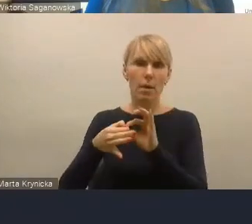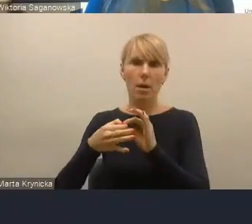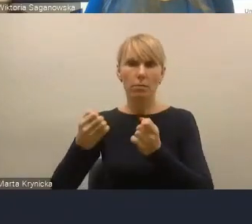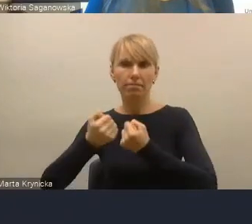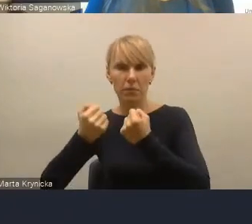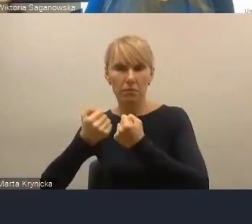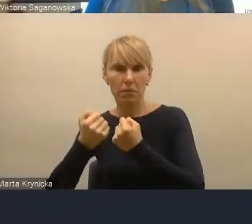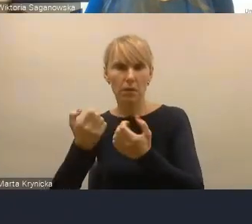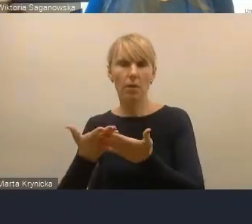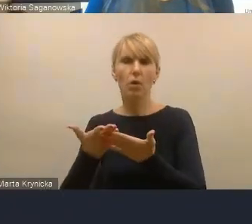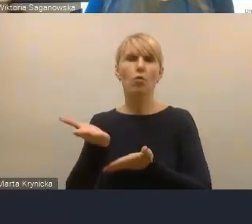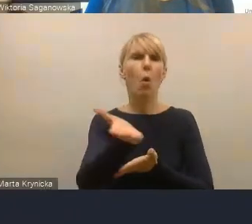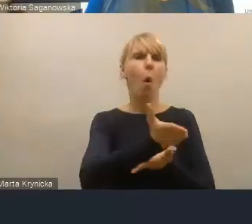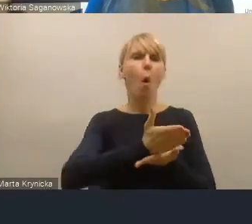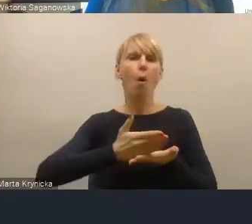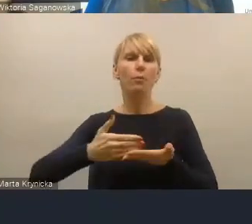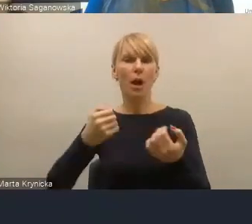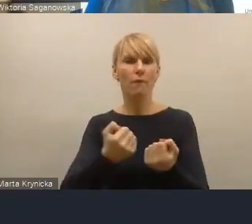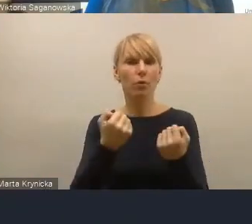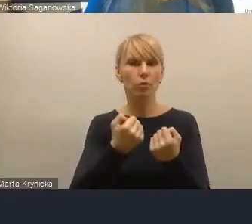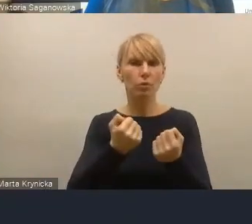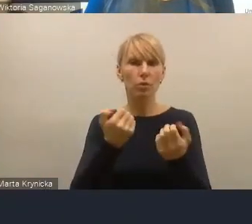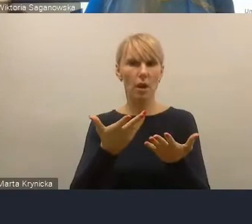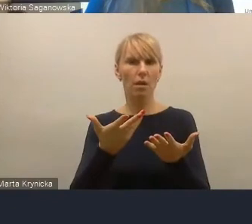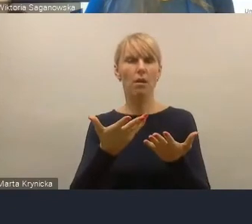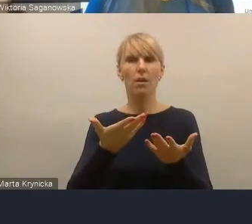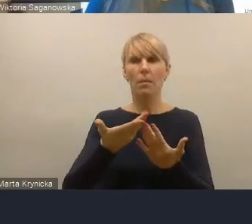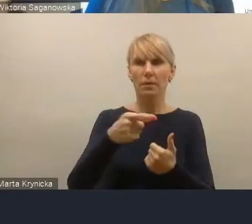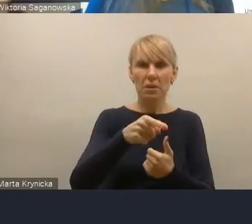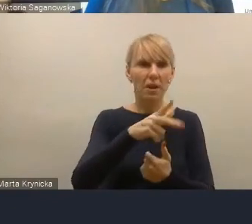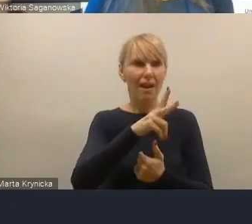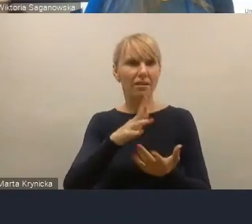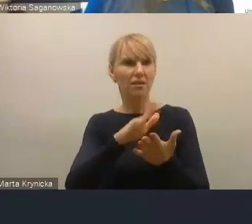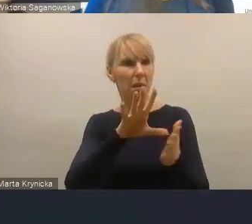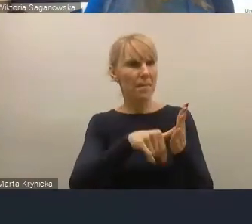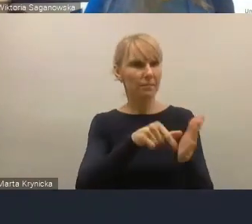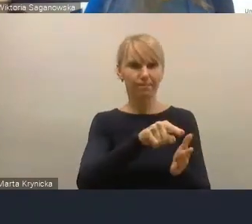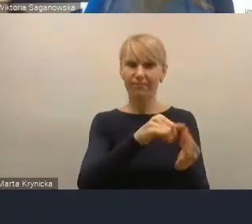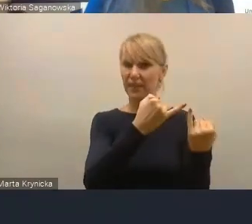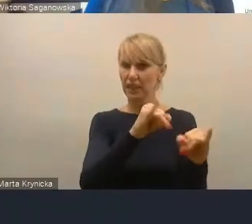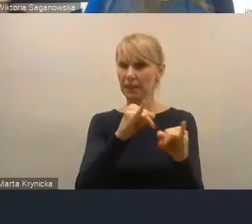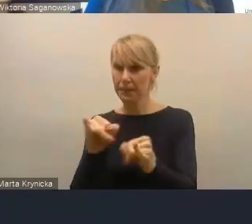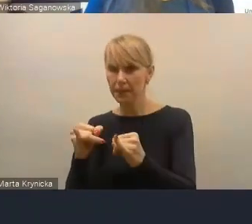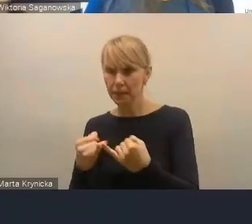obszar funkcjonalny każdego z tych miast był trochę inny. W związku z tym, jak się weźmie kilka funkcji naraz,